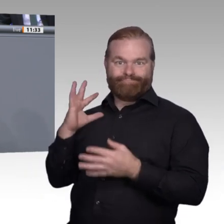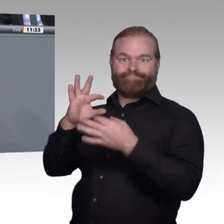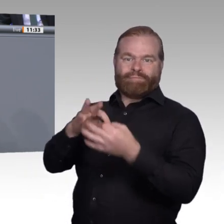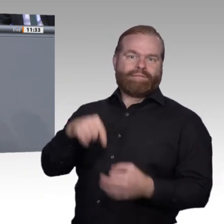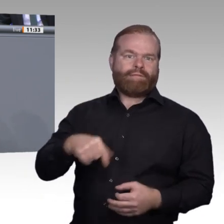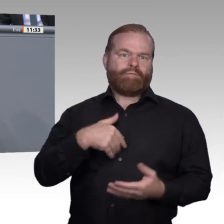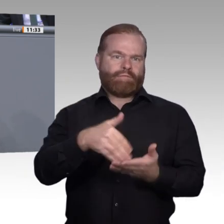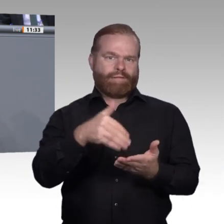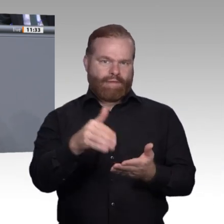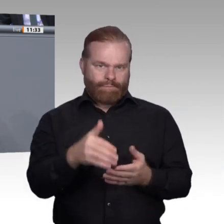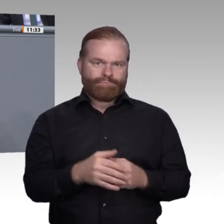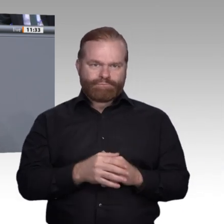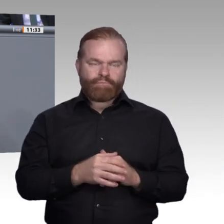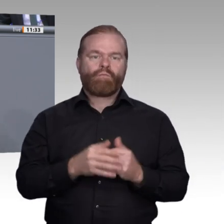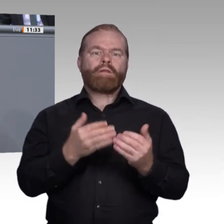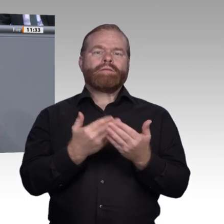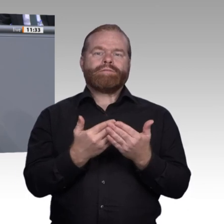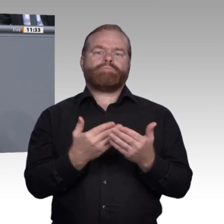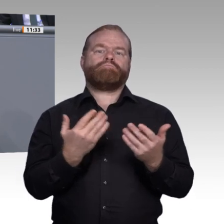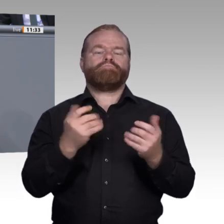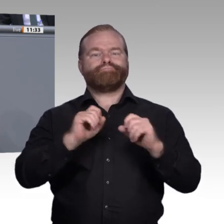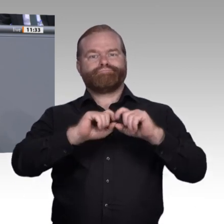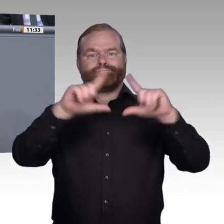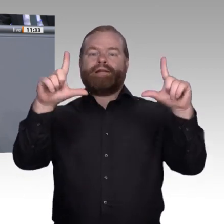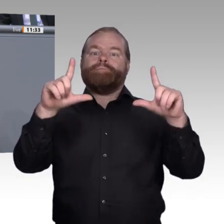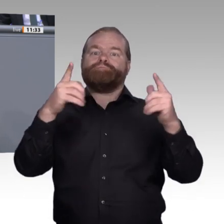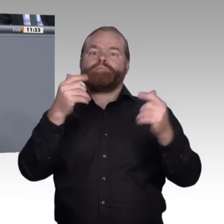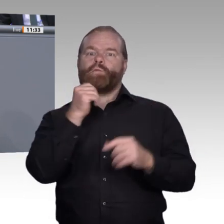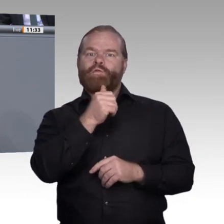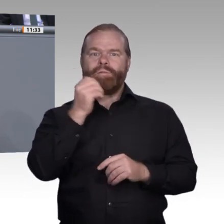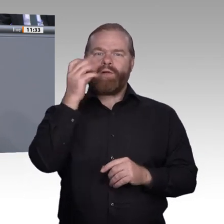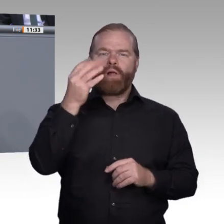Ende seiner Ausbildung ganz ehrlich sagen kann: Ja, ich habe für mich persönlich